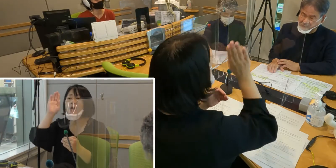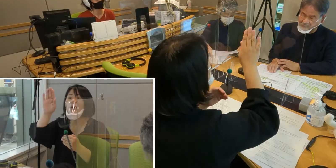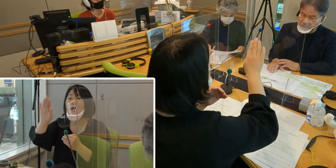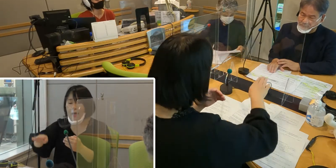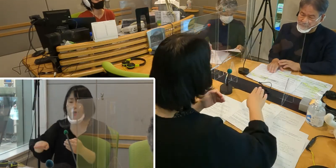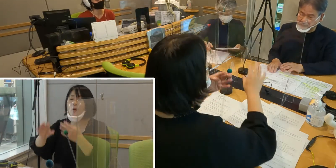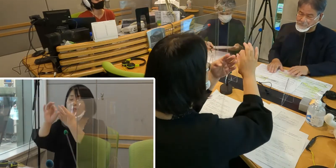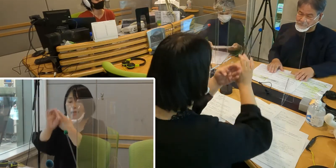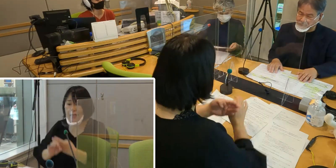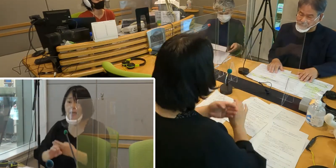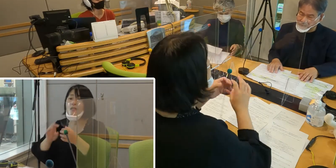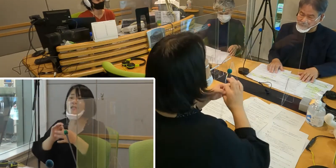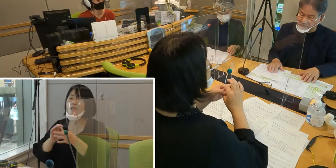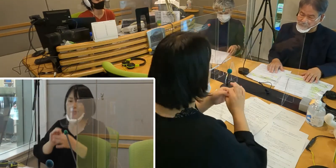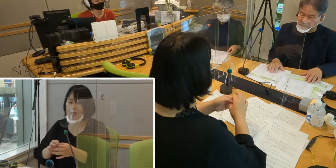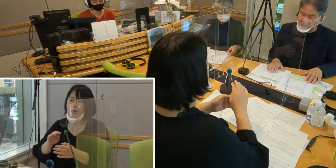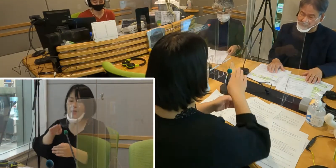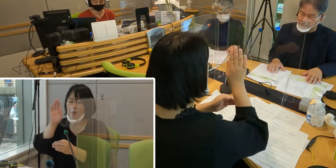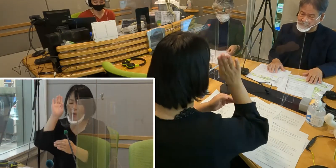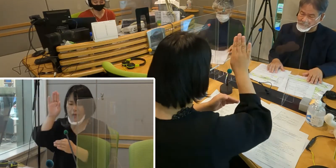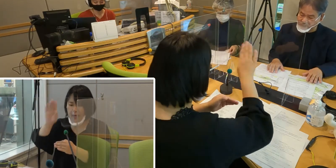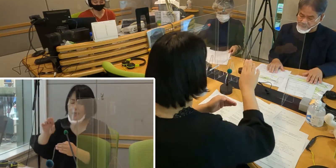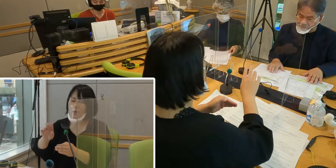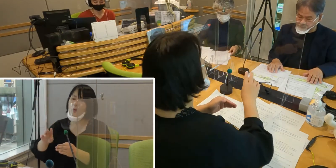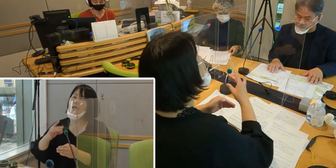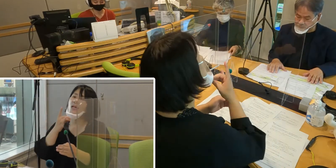そういうことを聞かせていただけますか